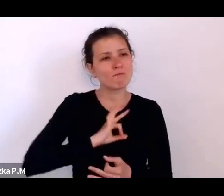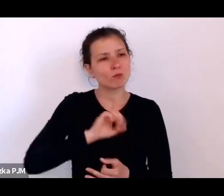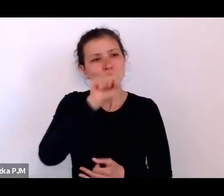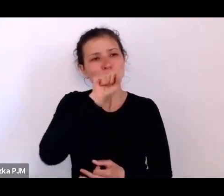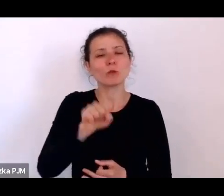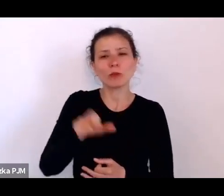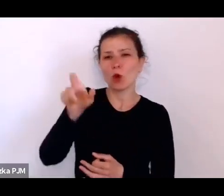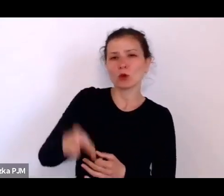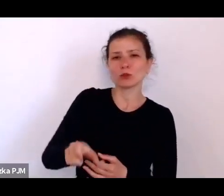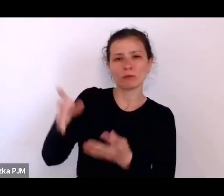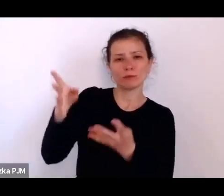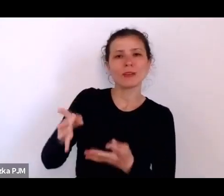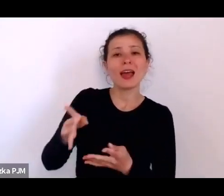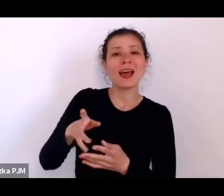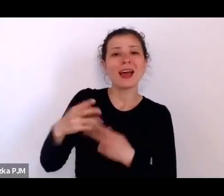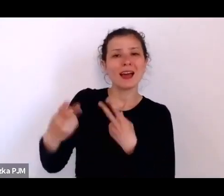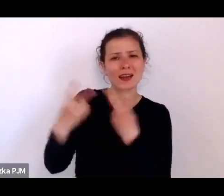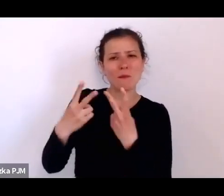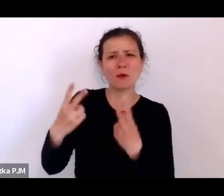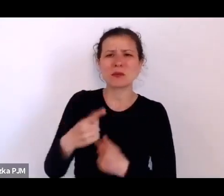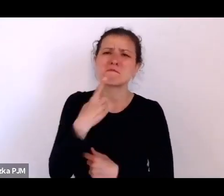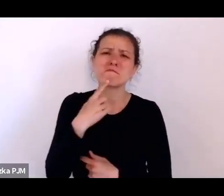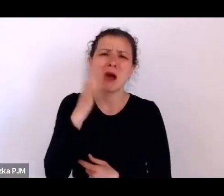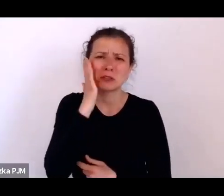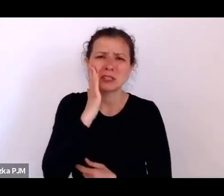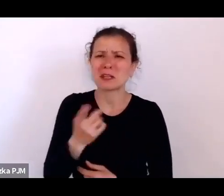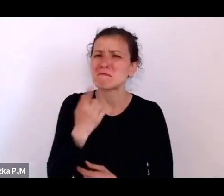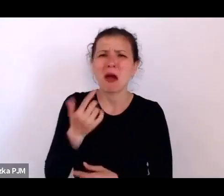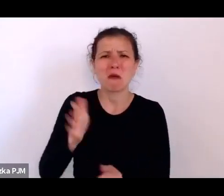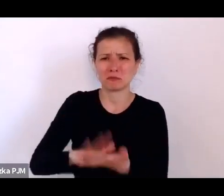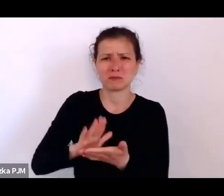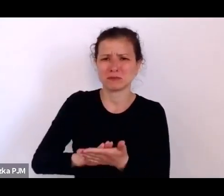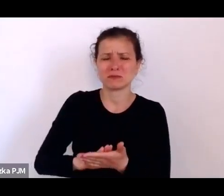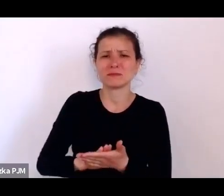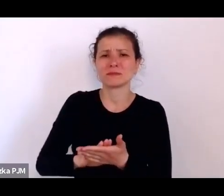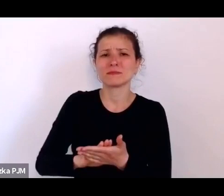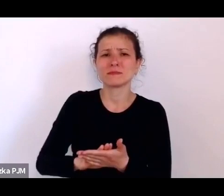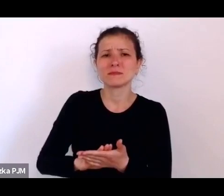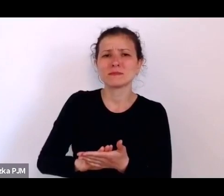bardzo już nieznanych i kompletnie niedocenionych, z Konradem Wrzosem